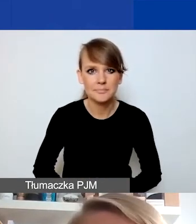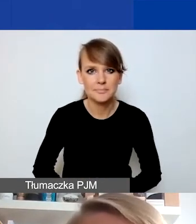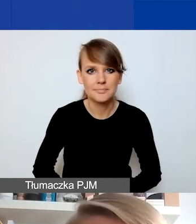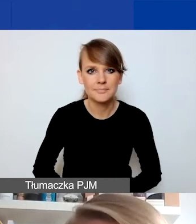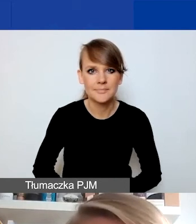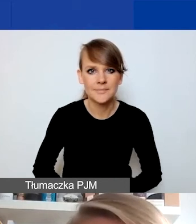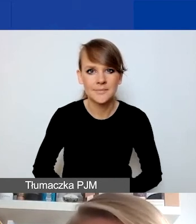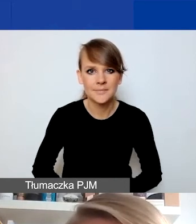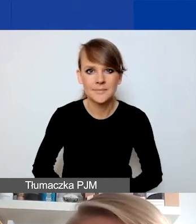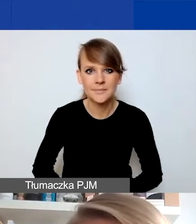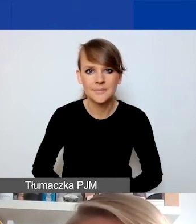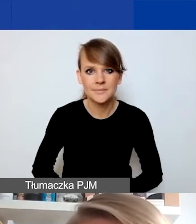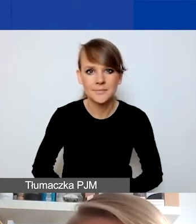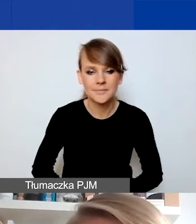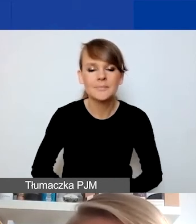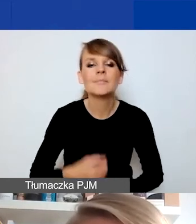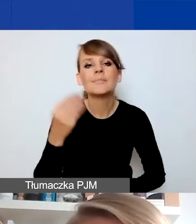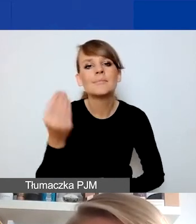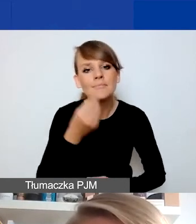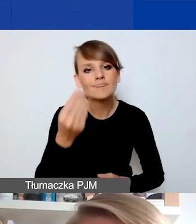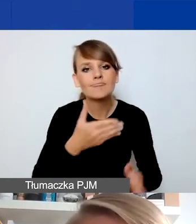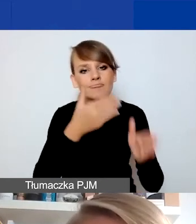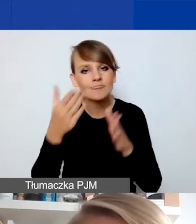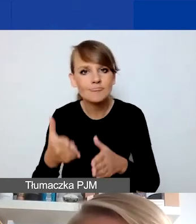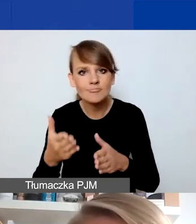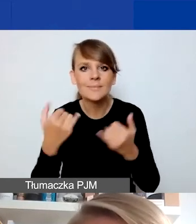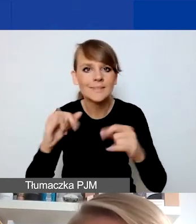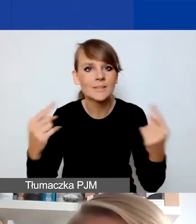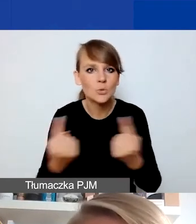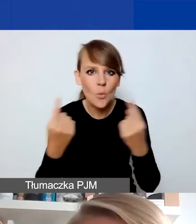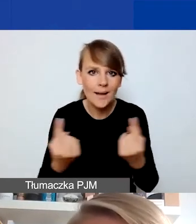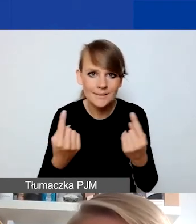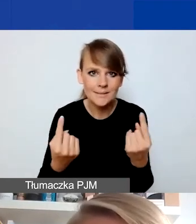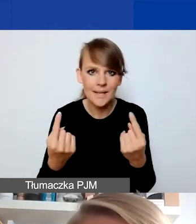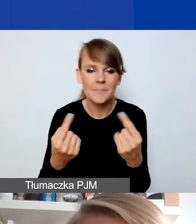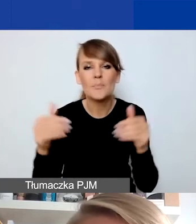Jeszcze jedna sytuacja, może mniej oczywista. To znaczy, wszelkie te działania,